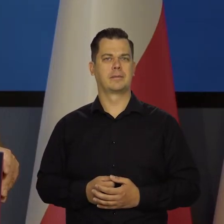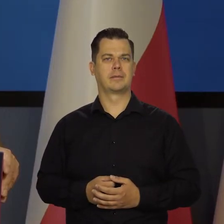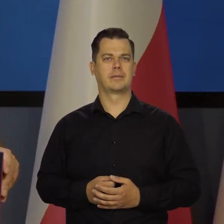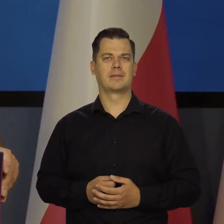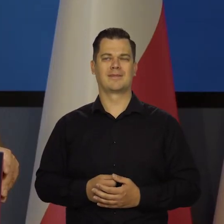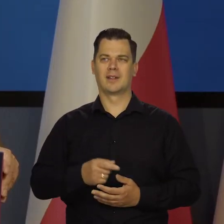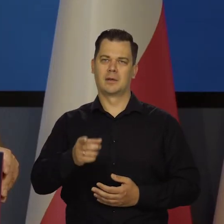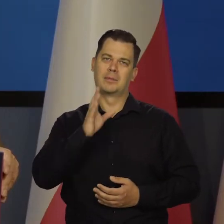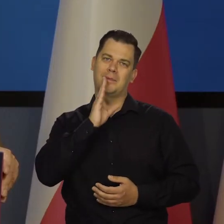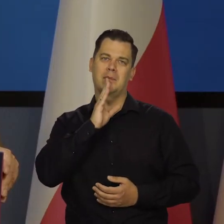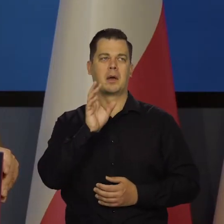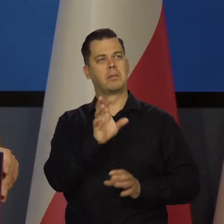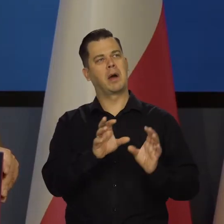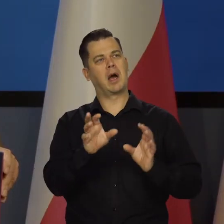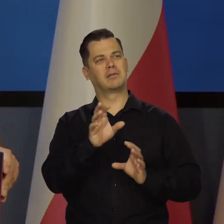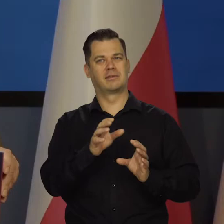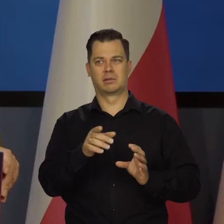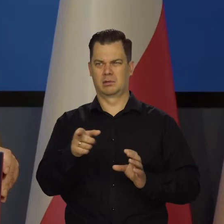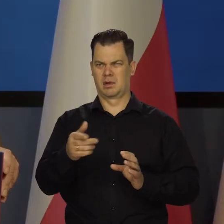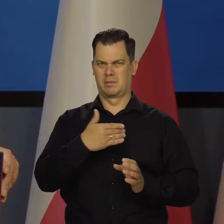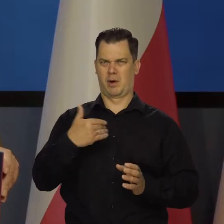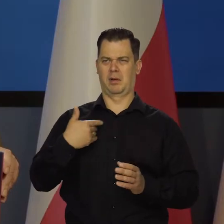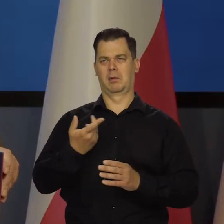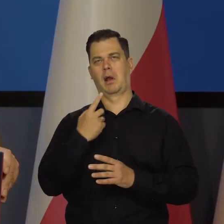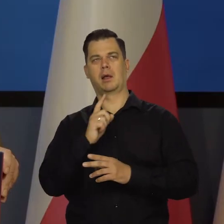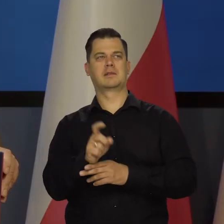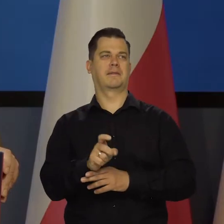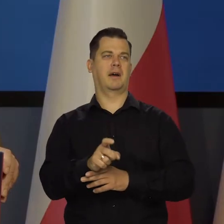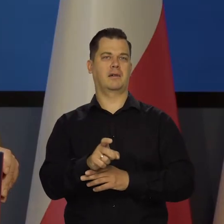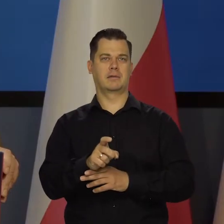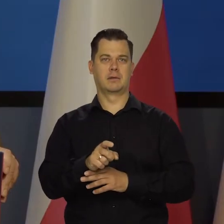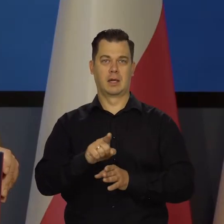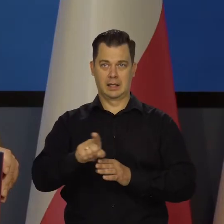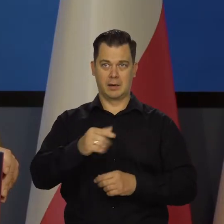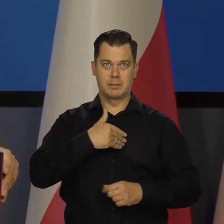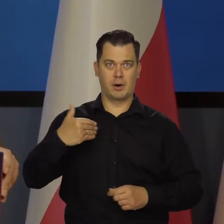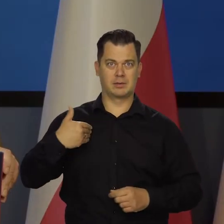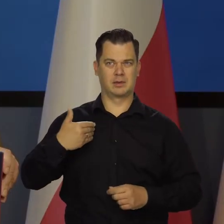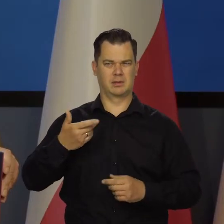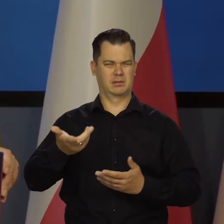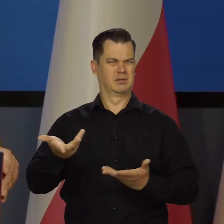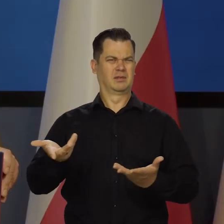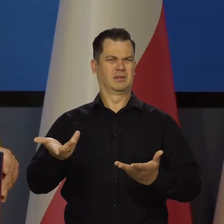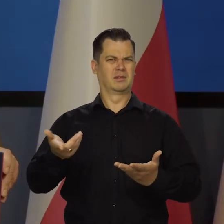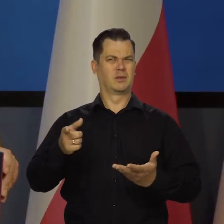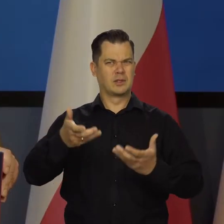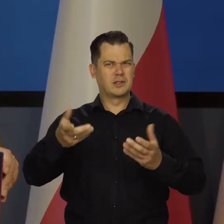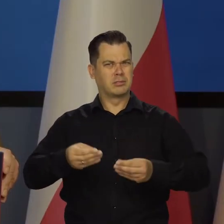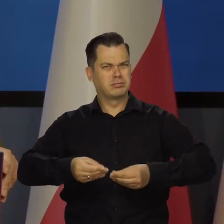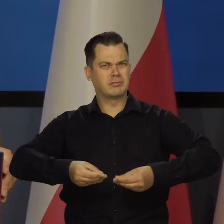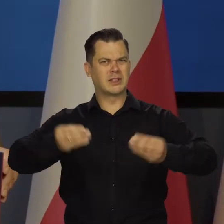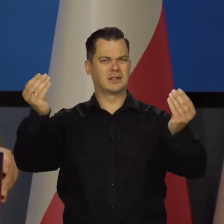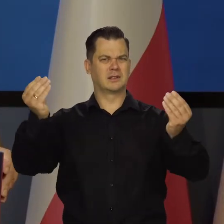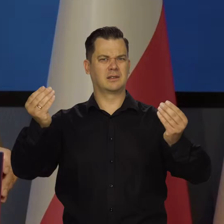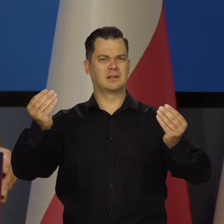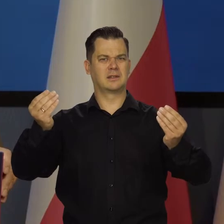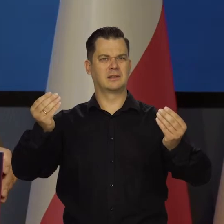To jest patrzenie jakieś lekceważące na własnych ojców, dziadów itd. Którzy zawsze chcieli samodzielnej Polski.